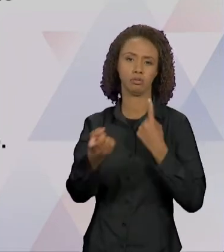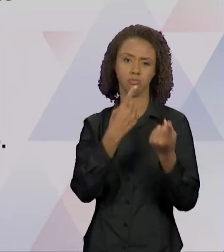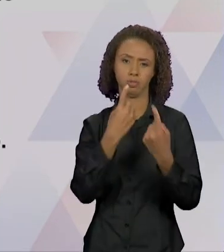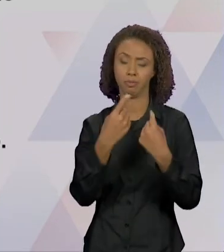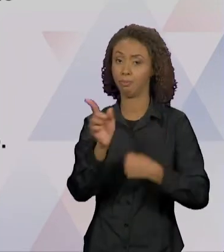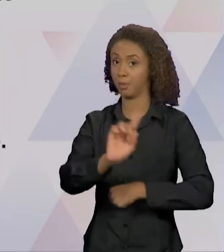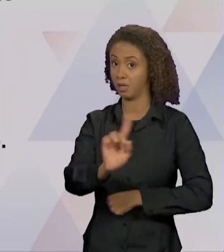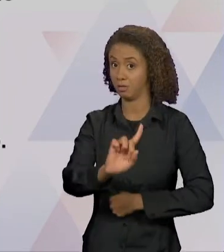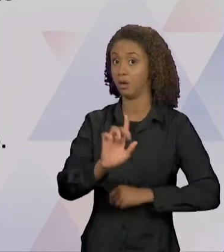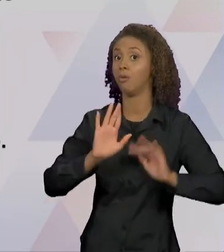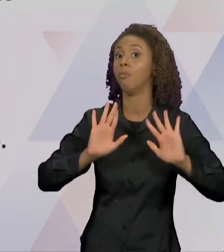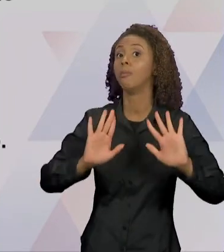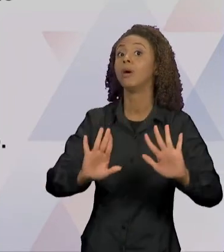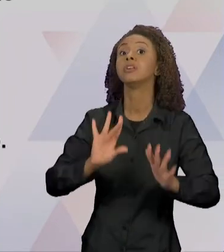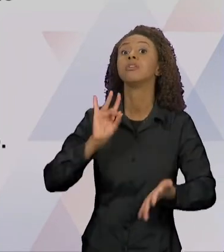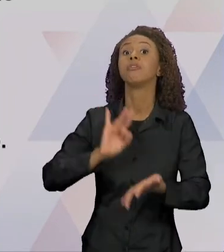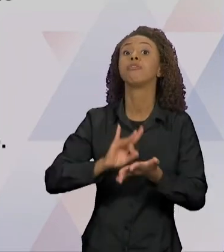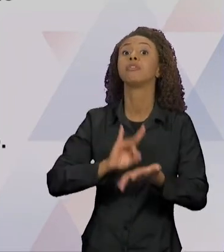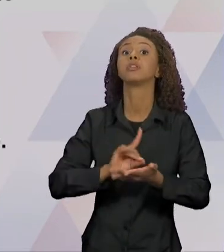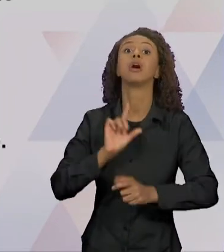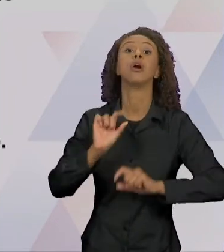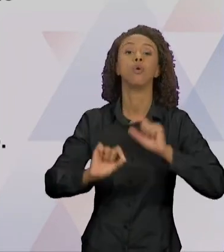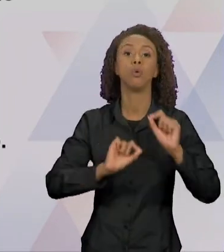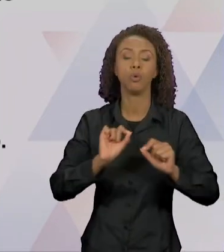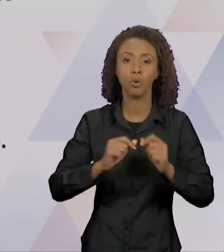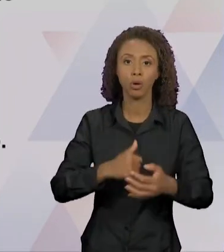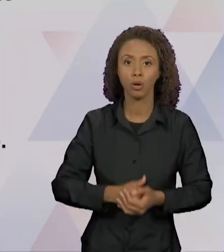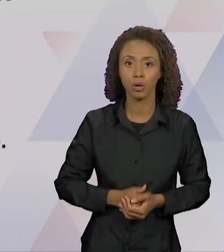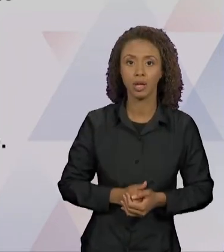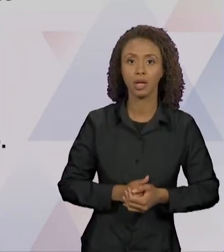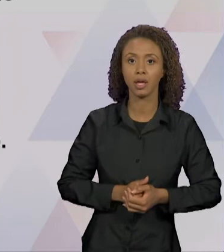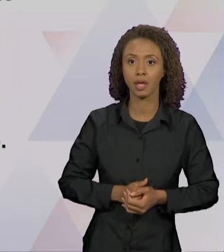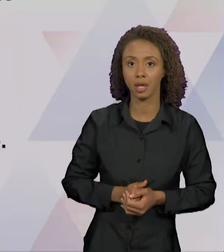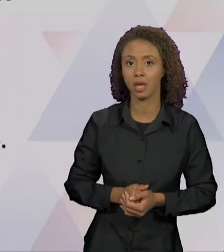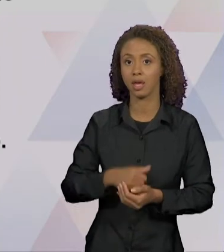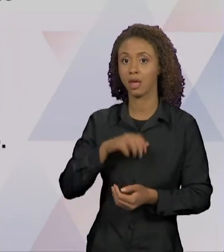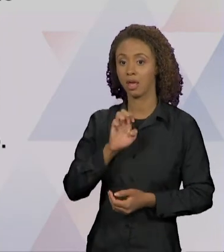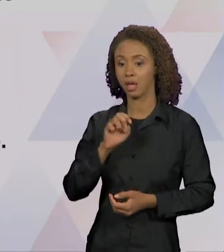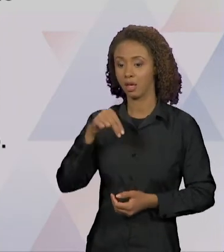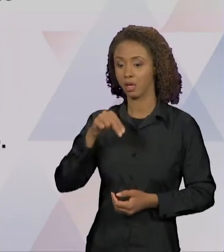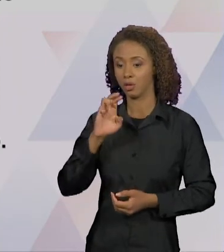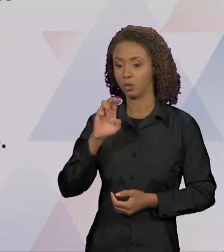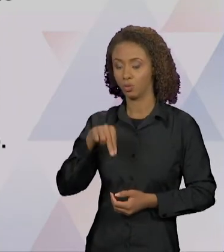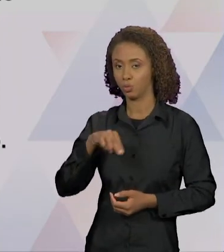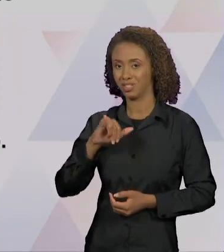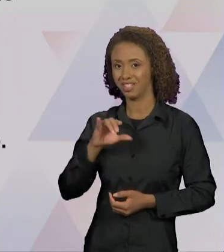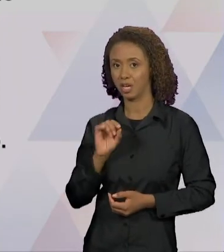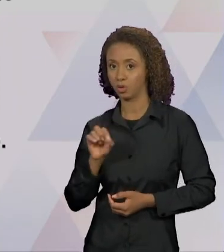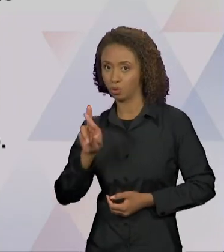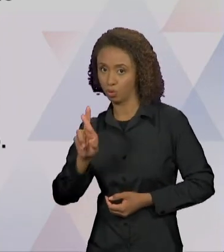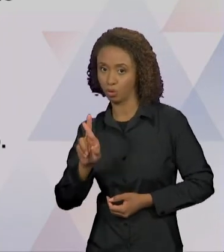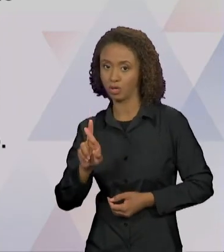UMA RELAÇÃO QUE SE ESTABELECE ENTRE ANUNCIADOR E ENUNCIATÁRIO E PELA INTERTEXTUALIDADE NO INTERIOR